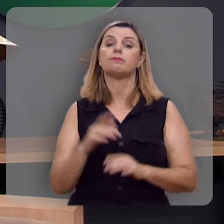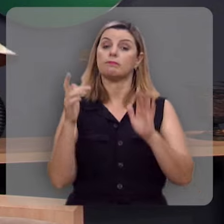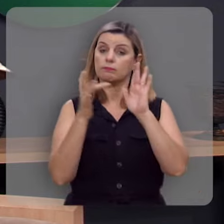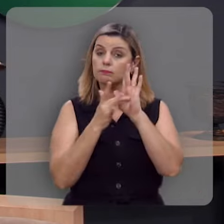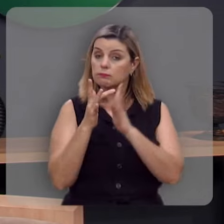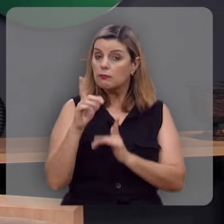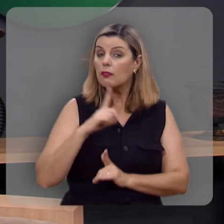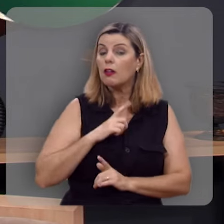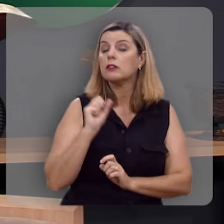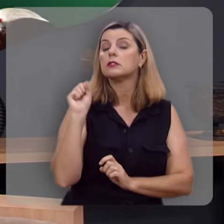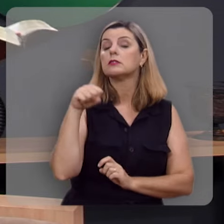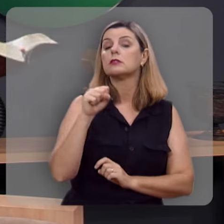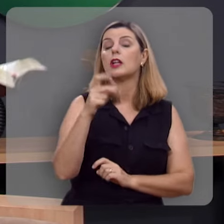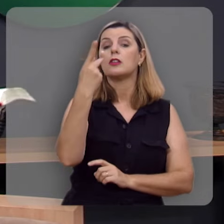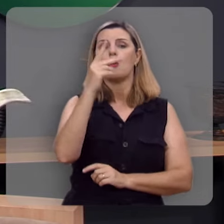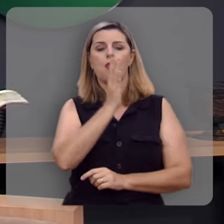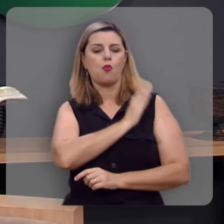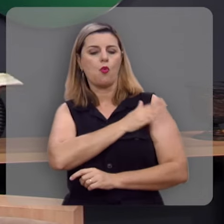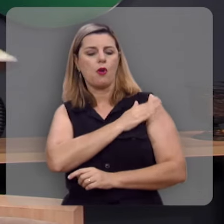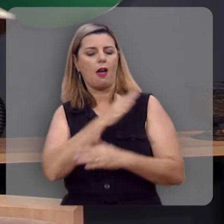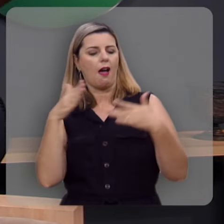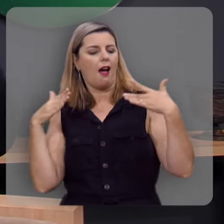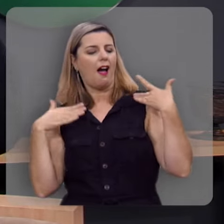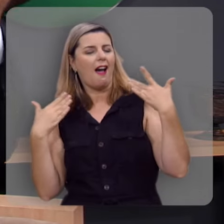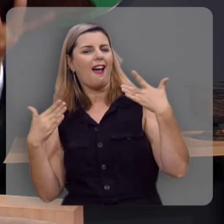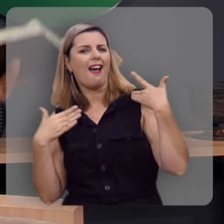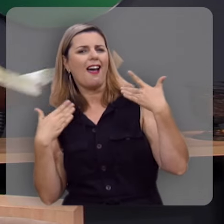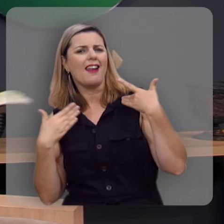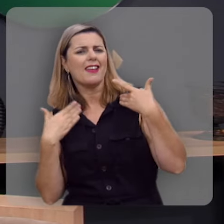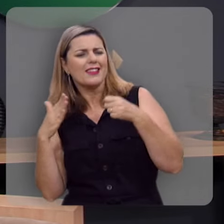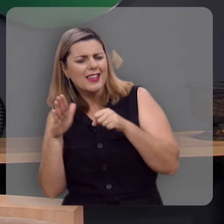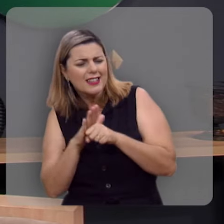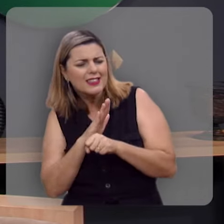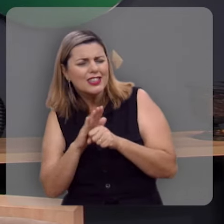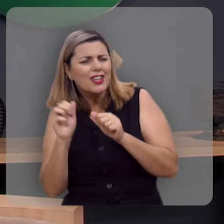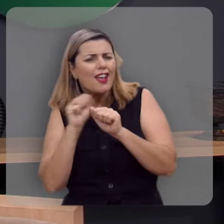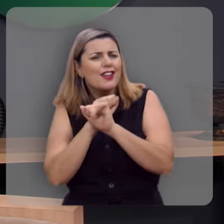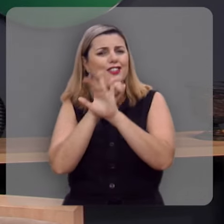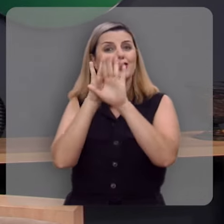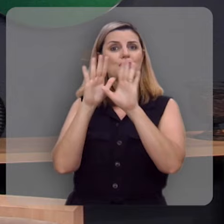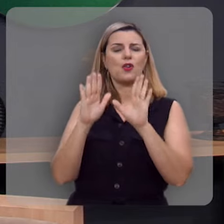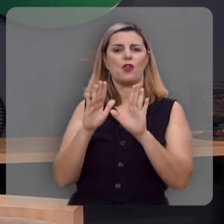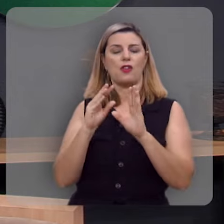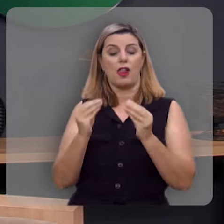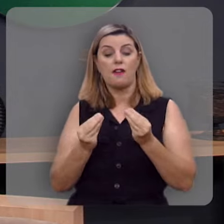Ele sim vai trazer ao seu coração uma alegria indizível, cheia de glória, ele vai dar